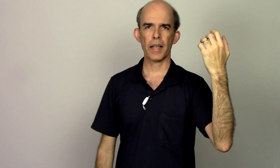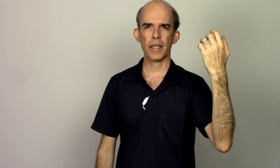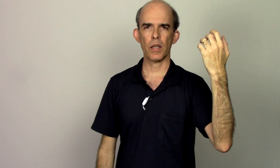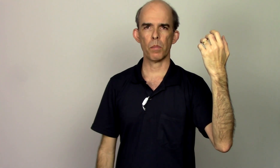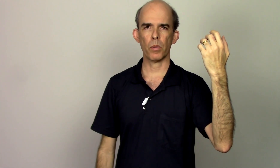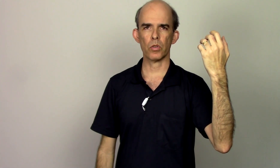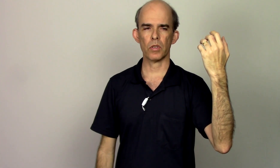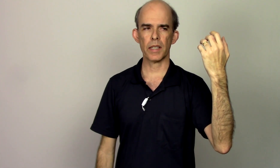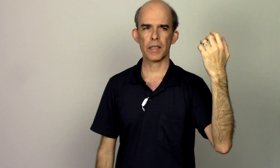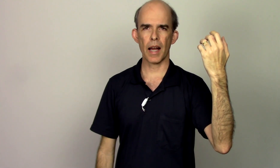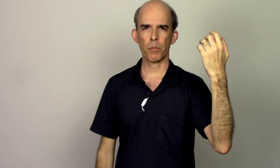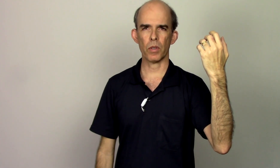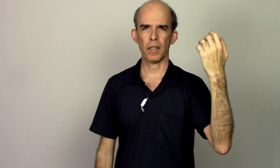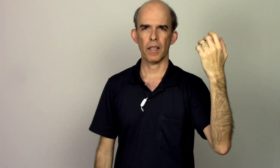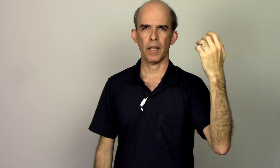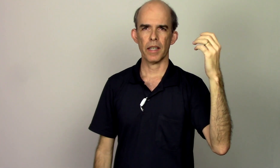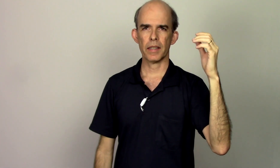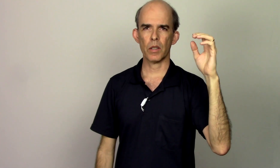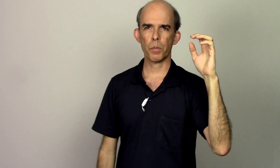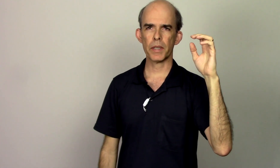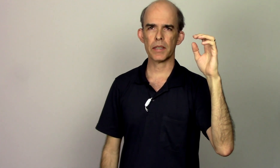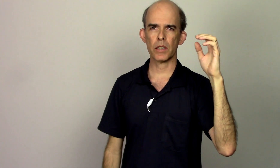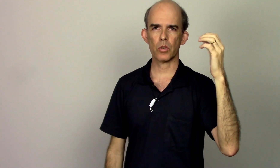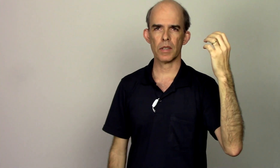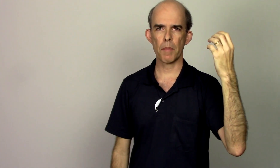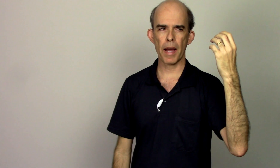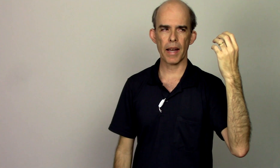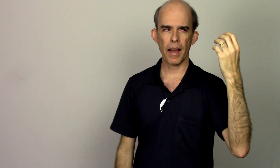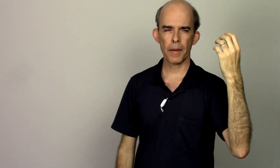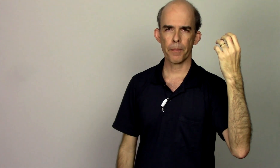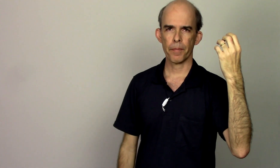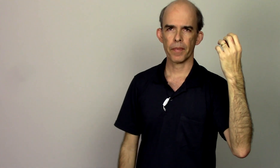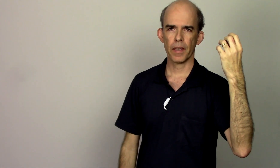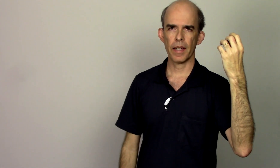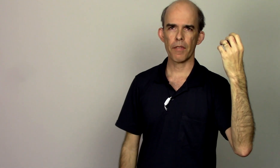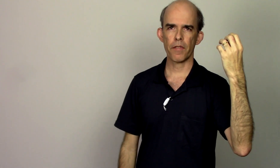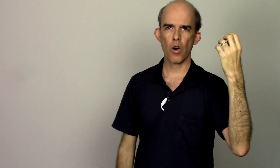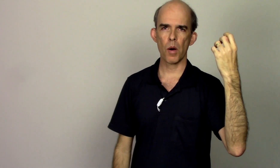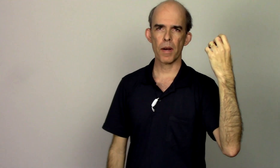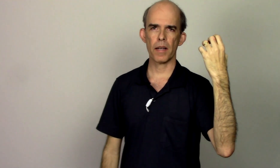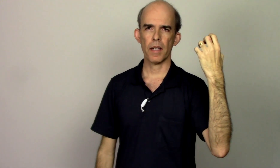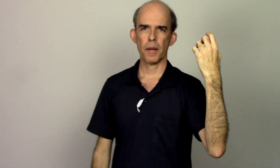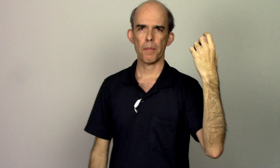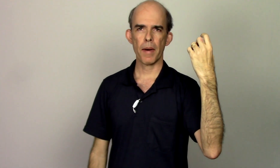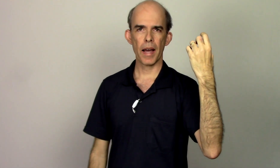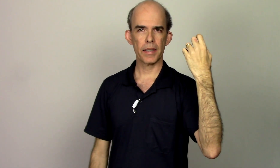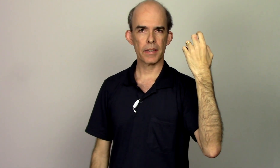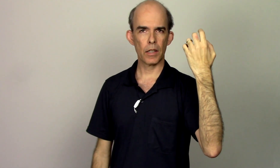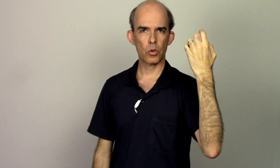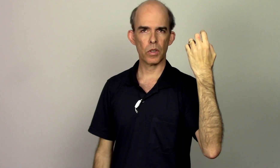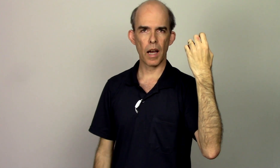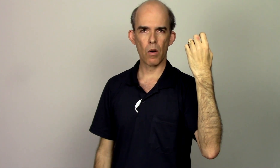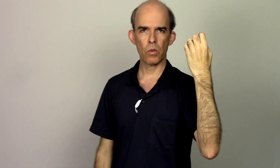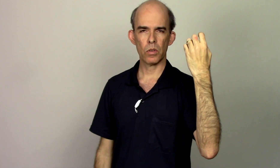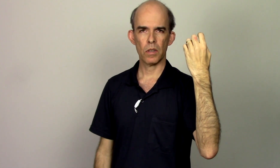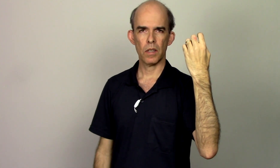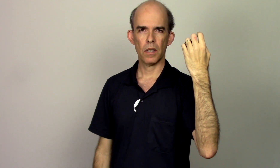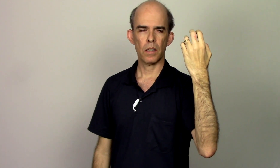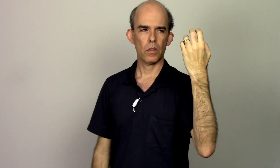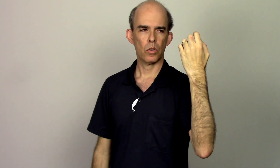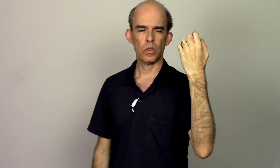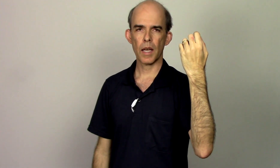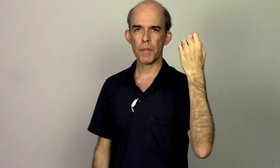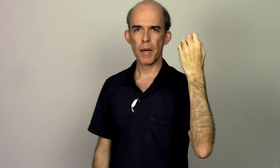aqui é o ponto da escápula então preciso trabalhar na forma mais natural da minha